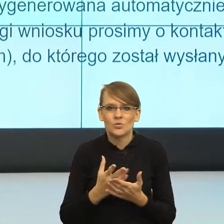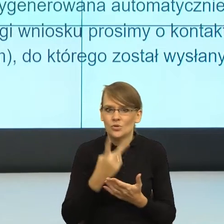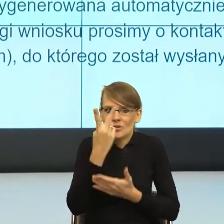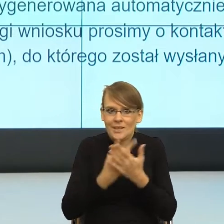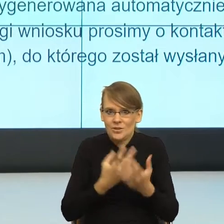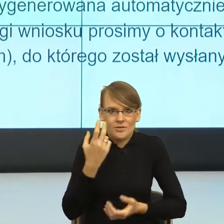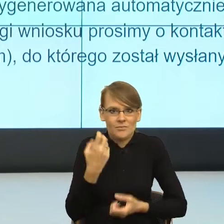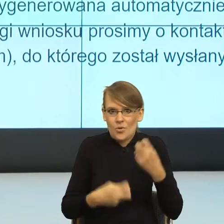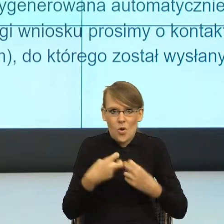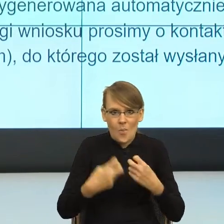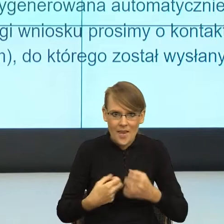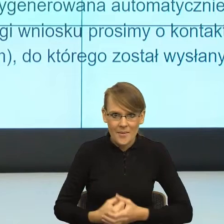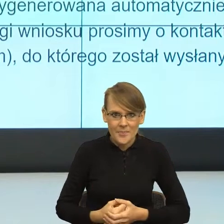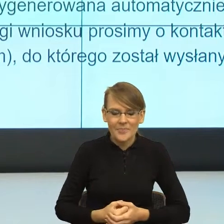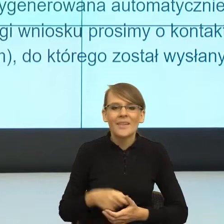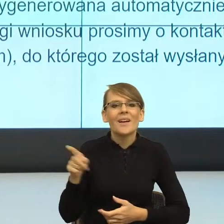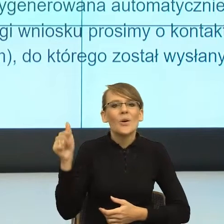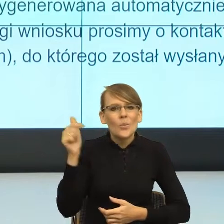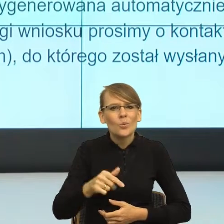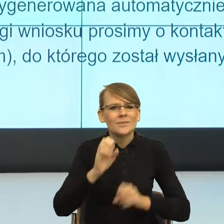czytelna, powinna być tak skonstruowana,